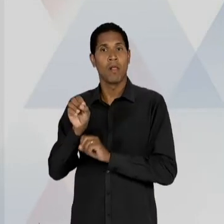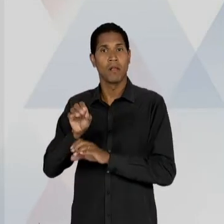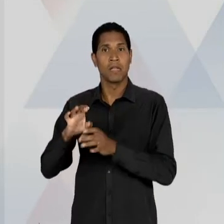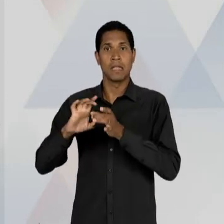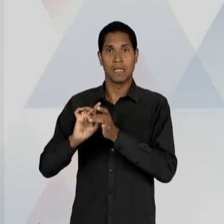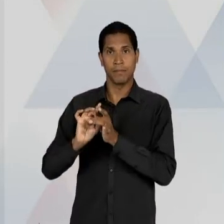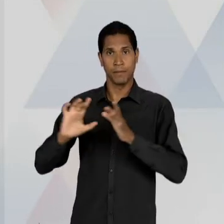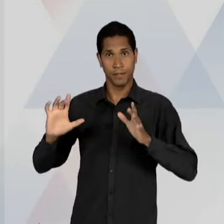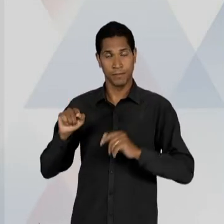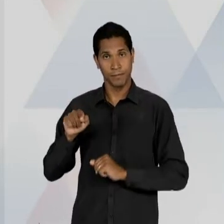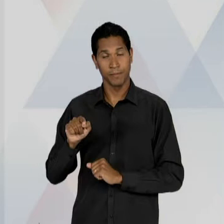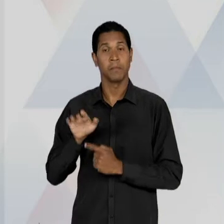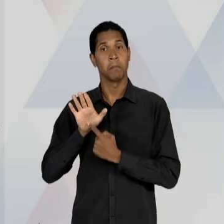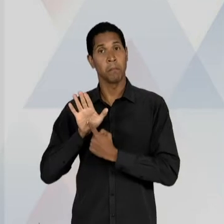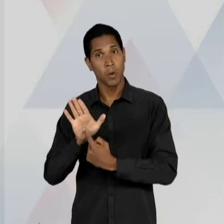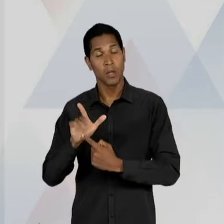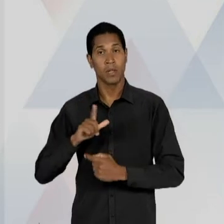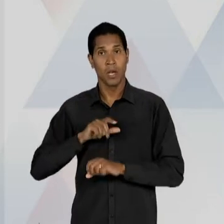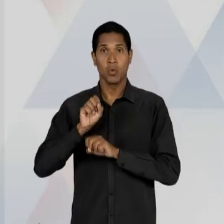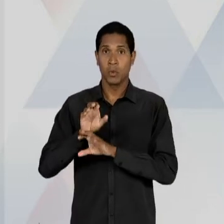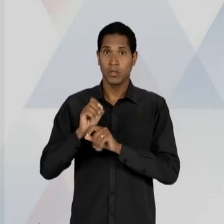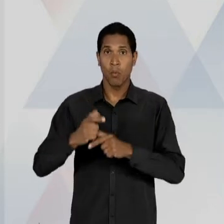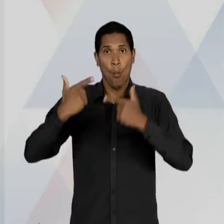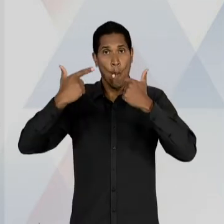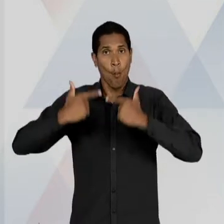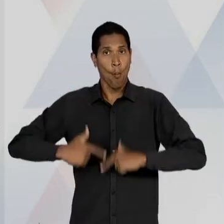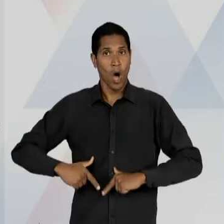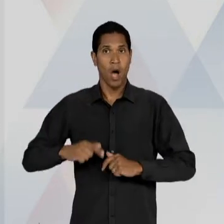DEFESA DE UMA EDUCAÇÃO NEUTRA, ÚNICA, PÚBLICA,